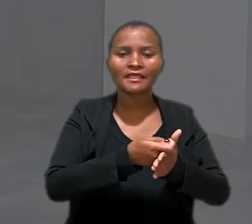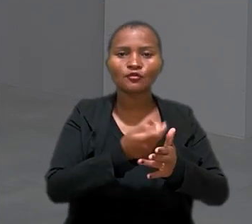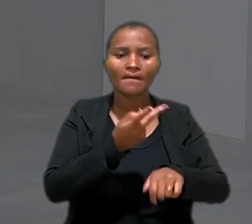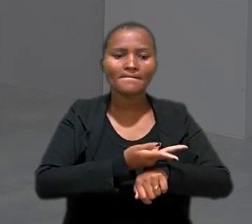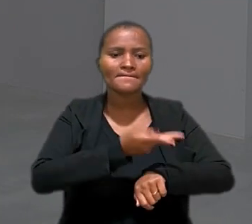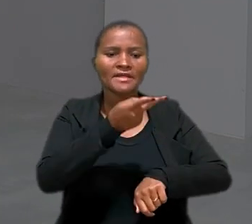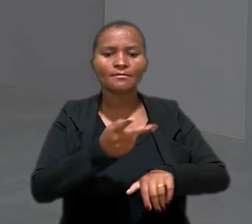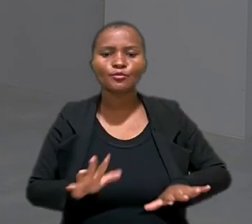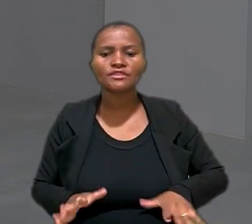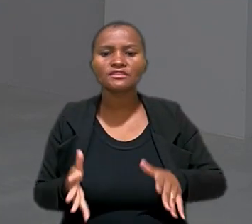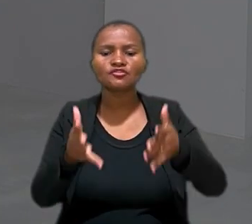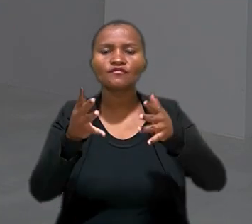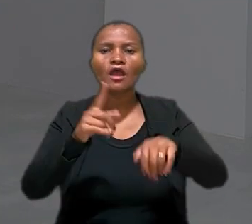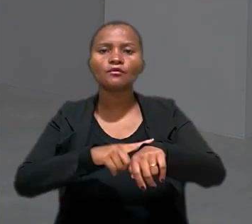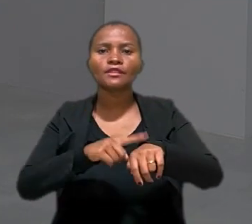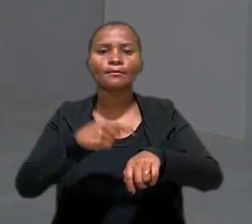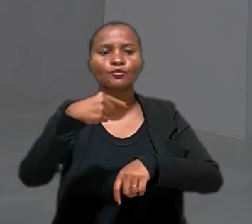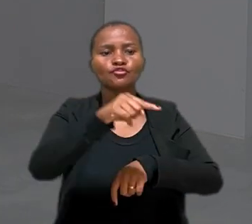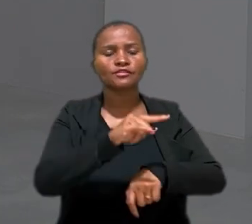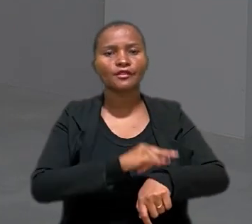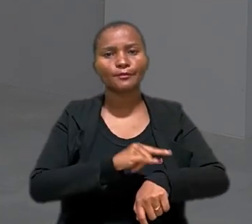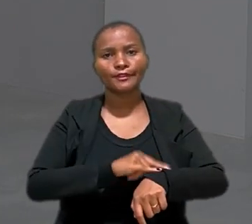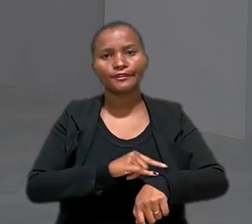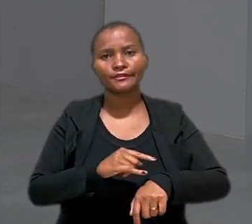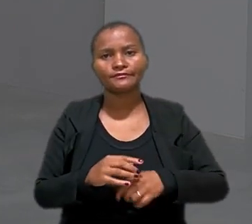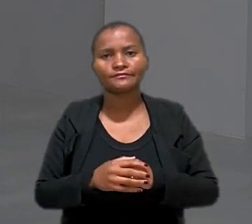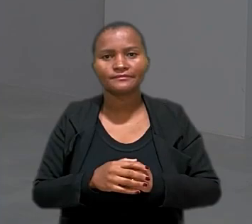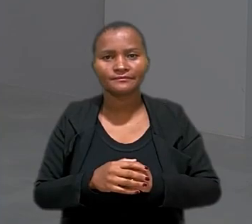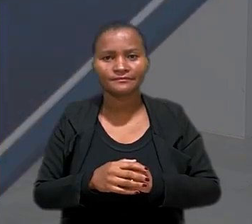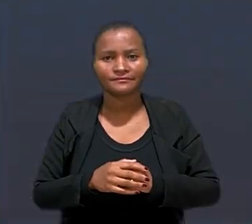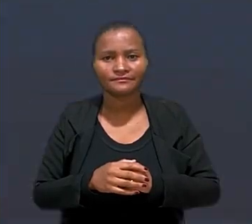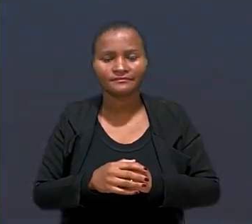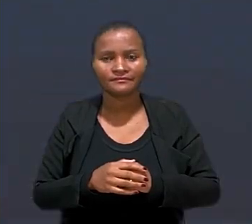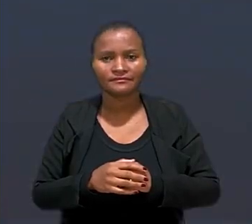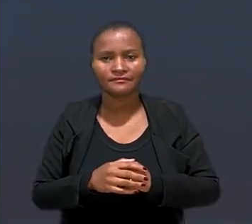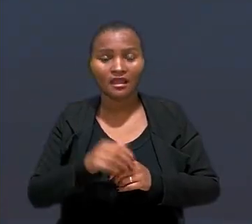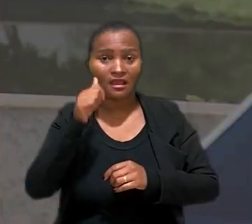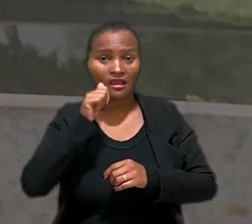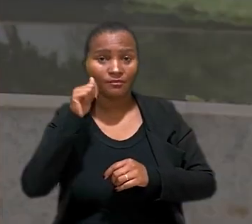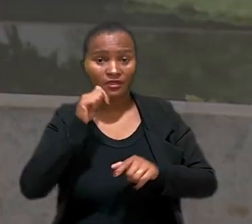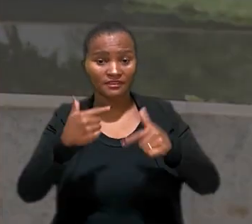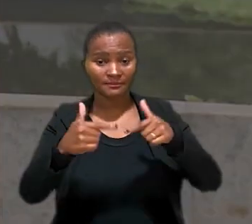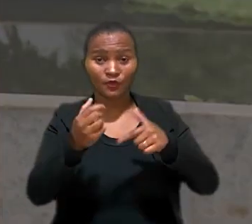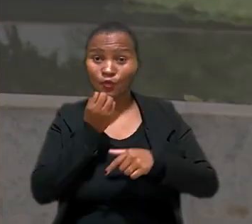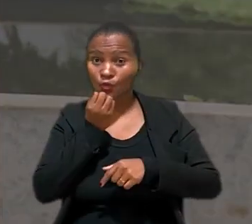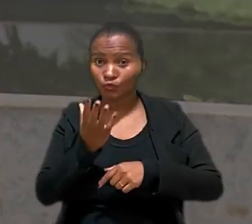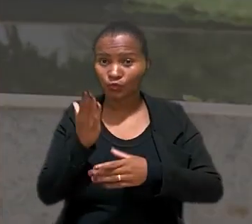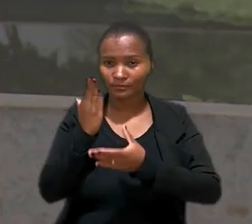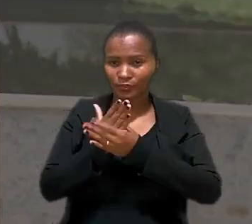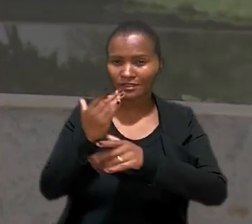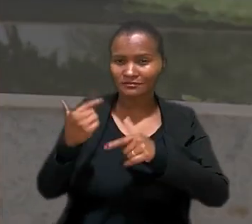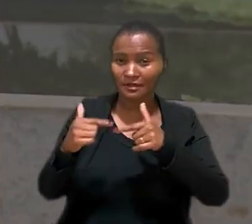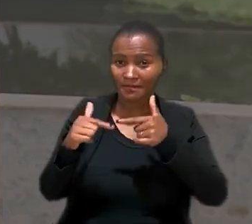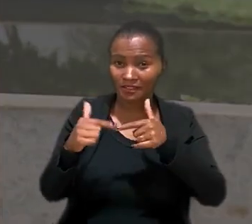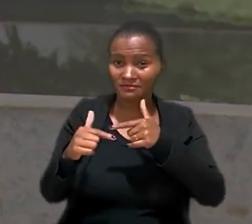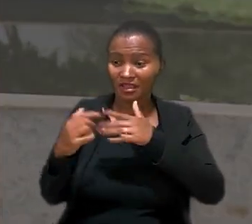de incentivo ao tempo de idas ao banheiro. A trabalhadora contou na ação trabalhista que